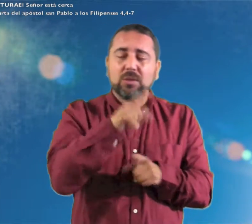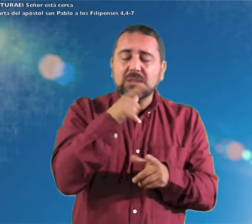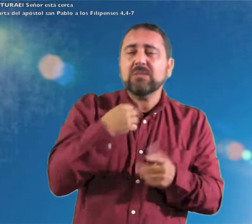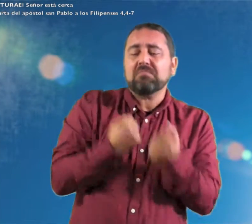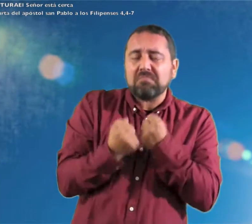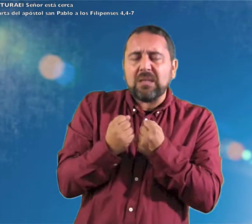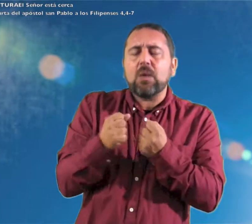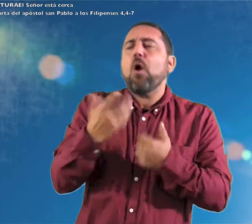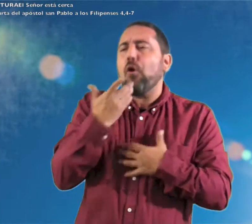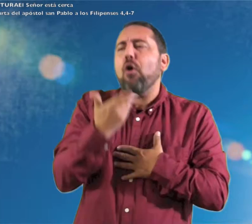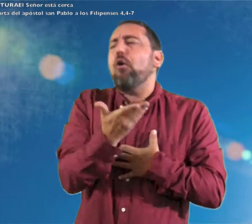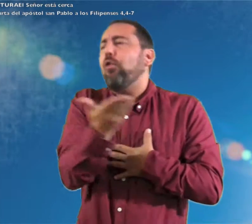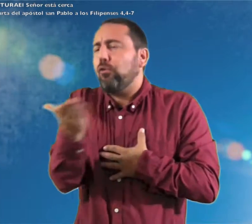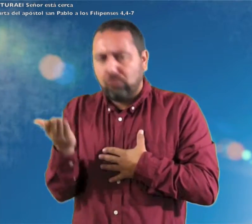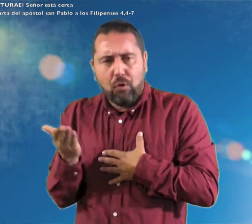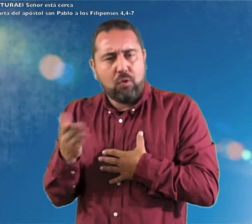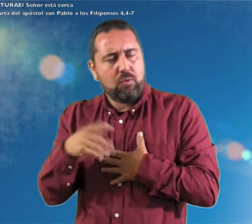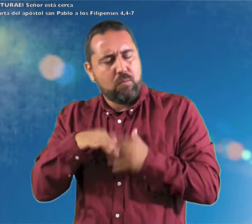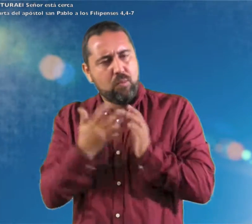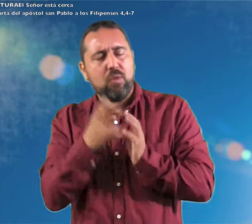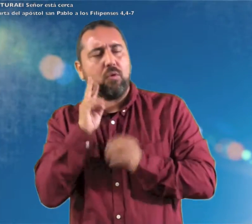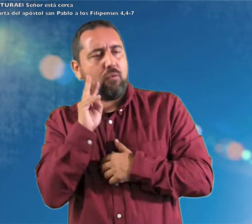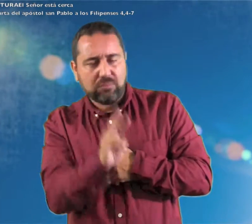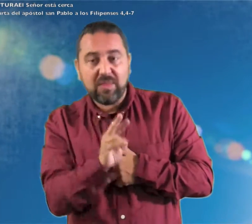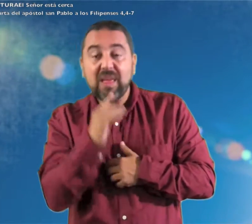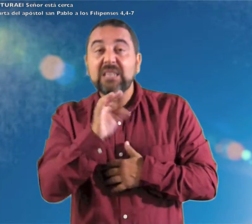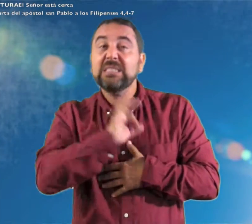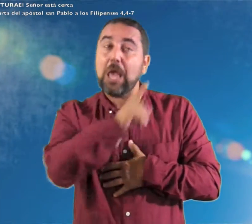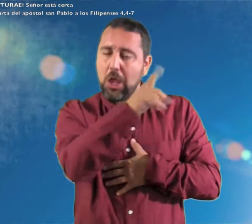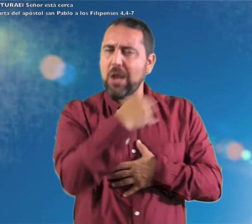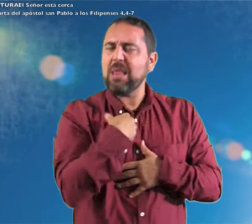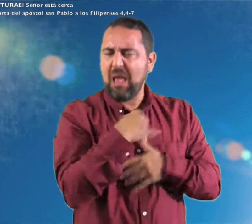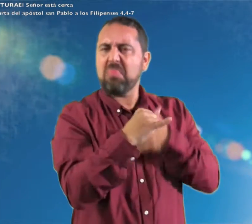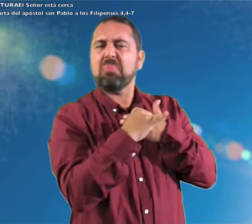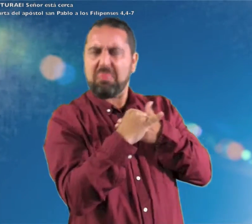Que vuestra mesura la conozca todo el mundo. El Señor